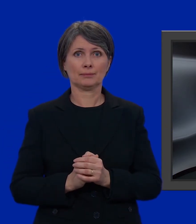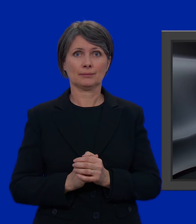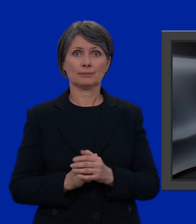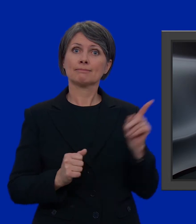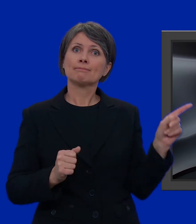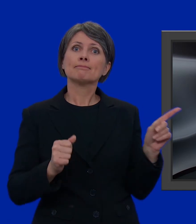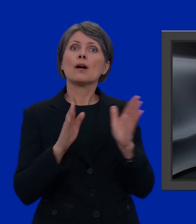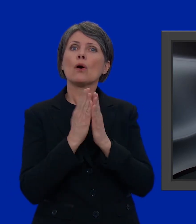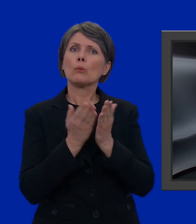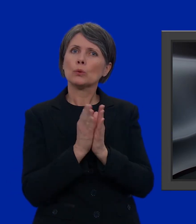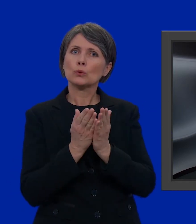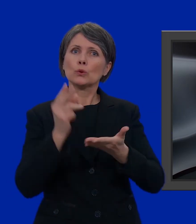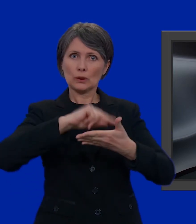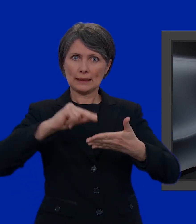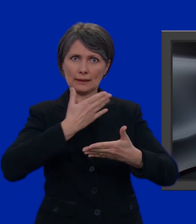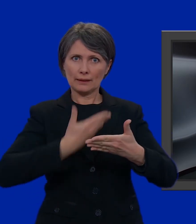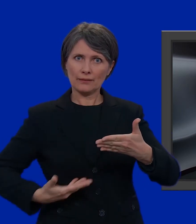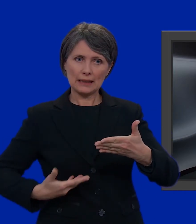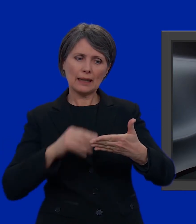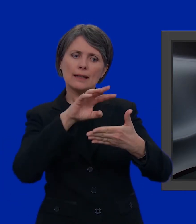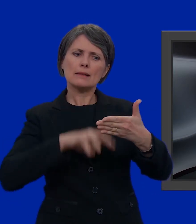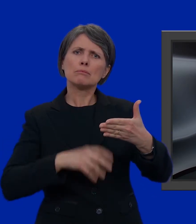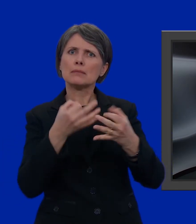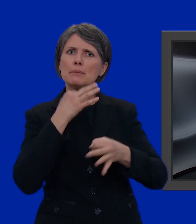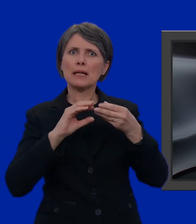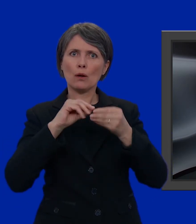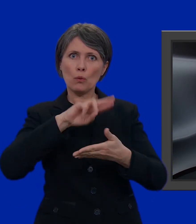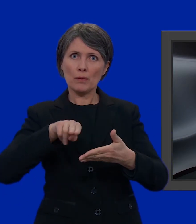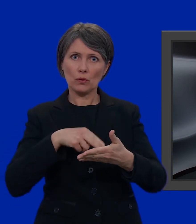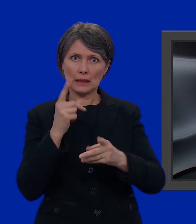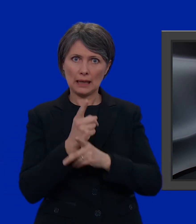e l'opuscolo della Cancelleria federale che ci spiega come votare.